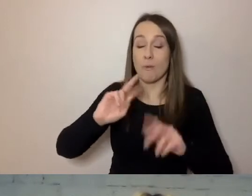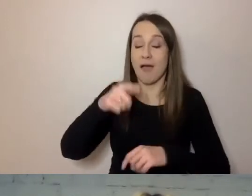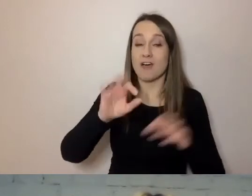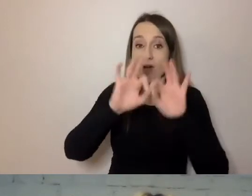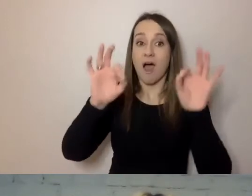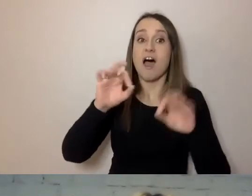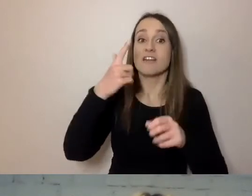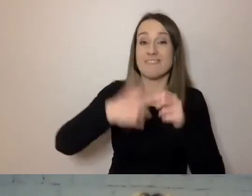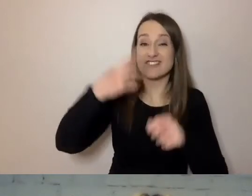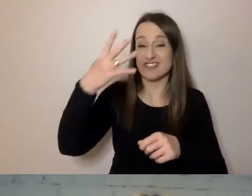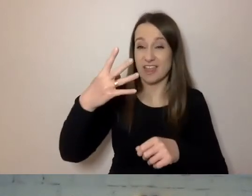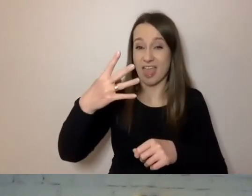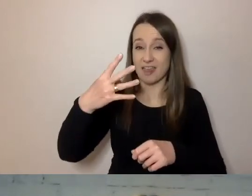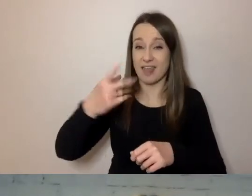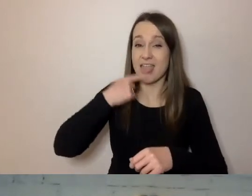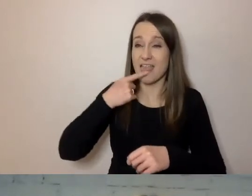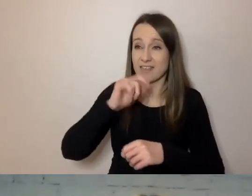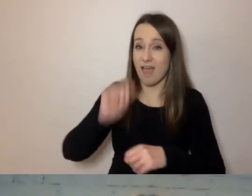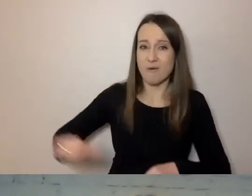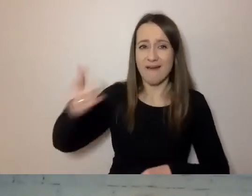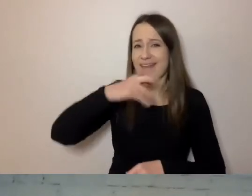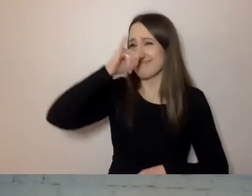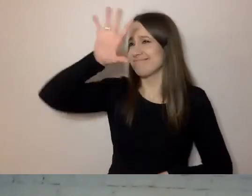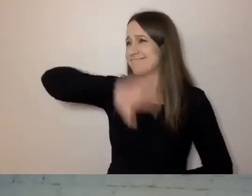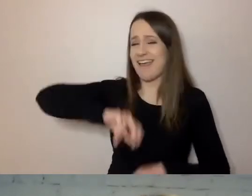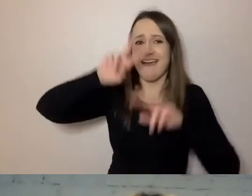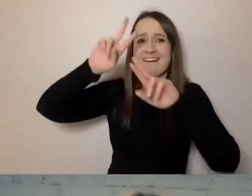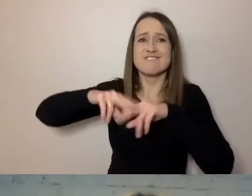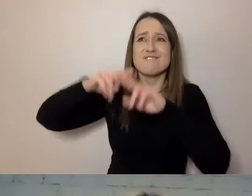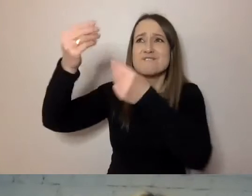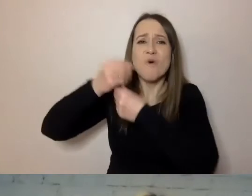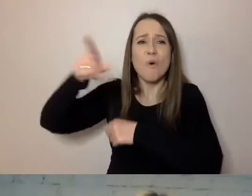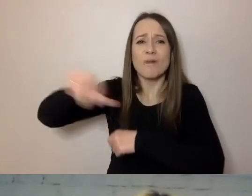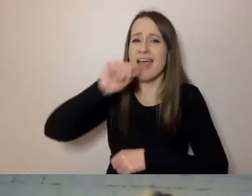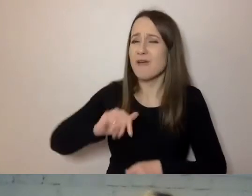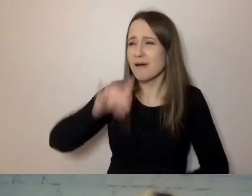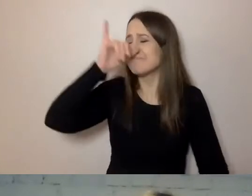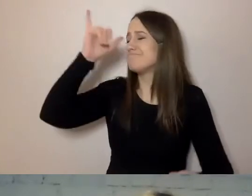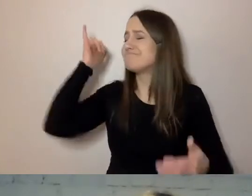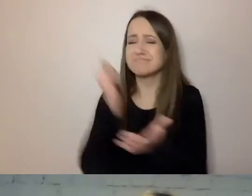nie wytrzymali dokumentów o funduszach europejskich. Stwierdzili: „Drodzy państwo, piszecie tak skomplikowanie,